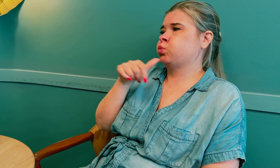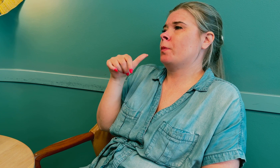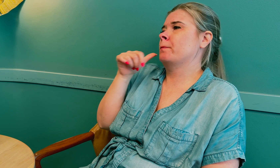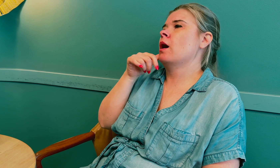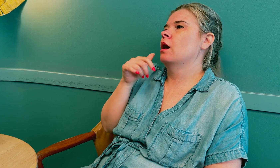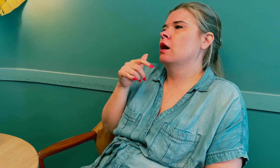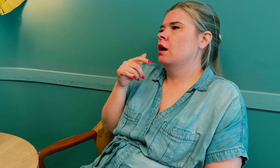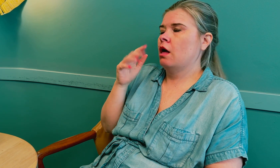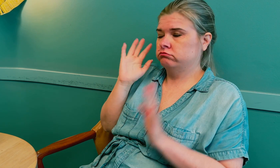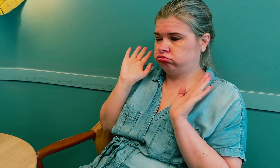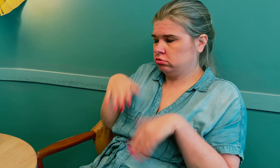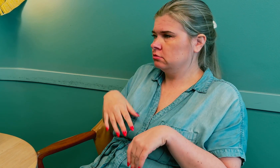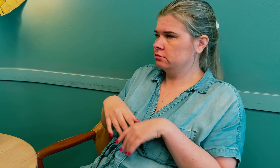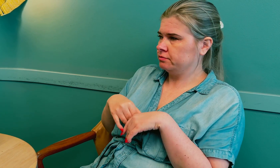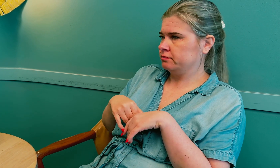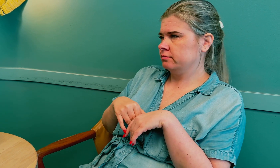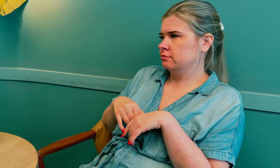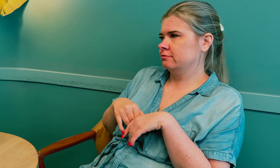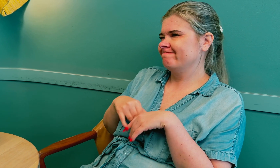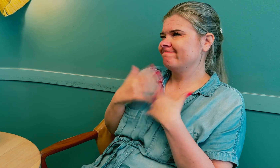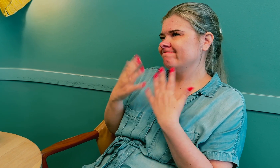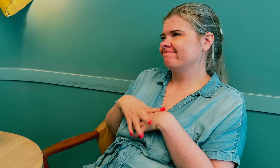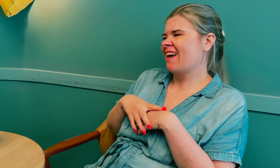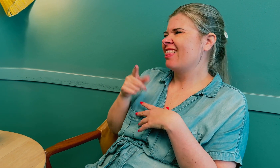Jeg synes det var grusomt.